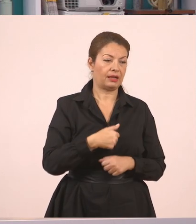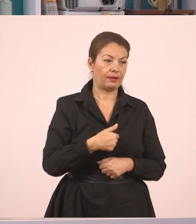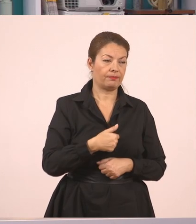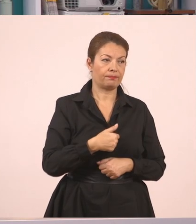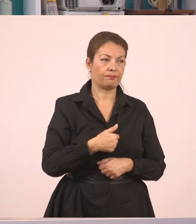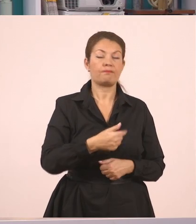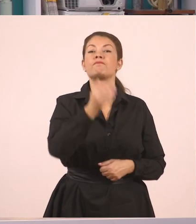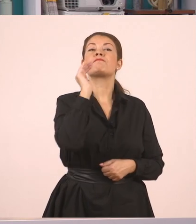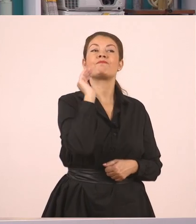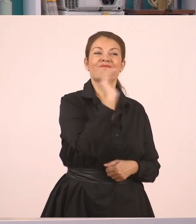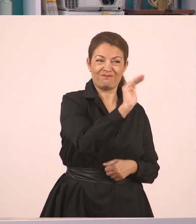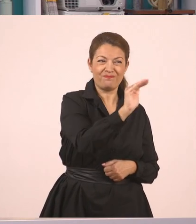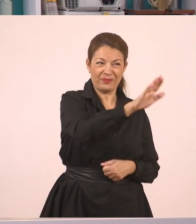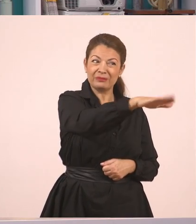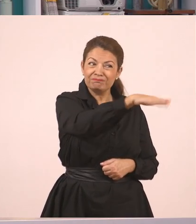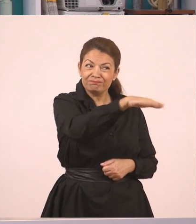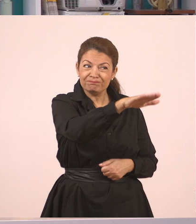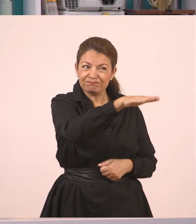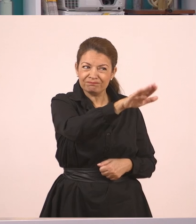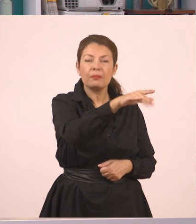"Παναγιώτη, σε παρακαλώ...",